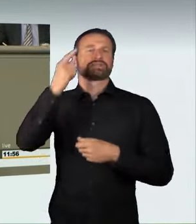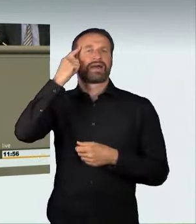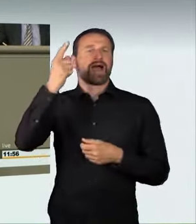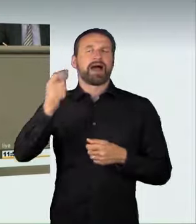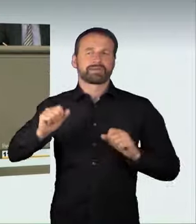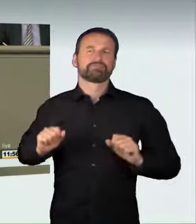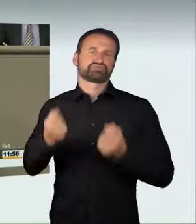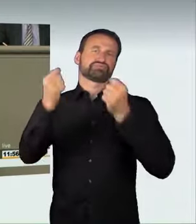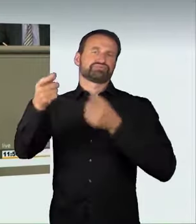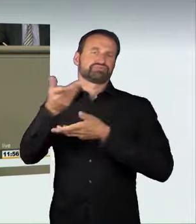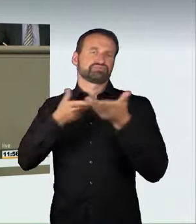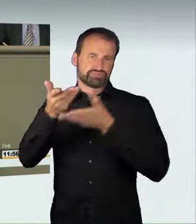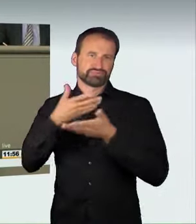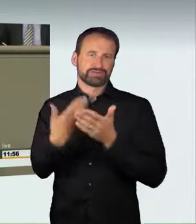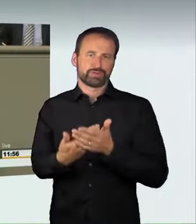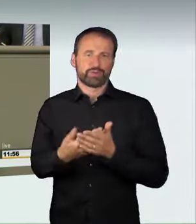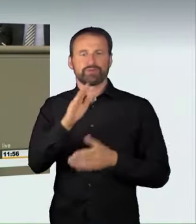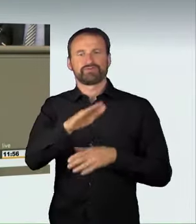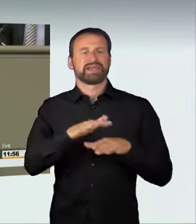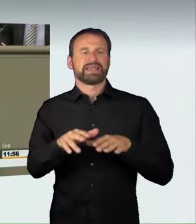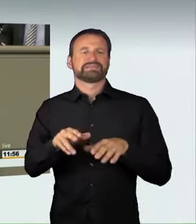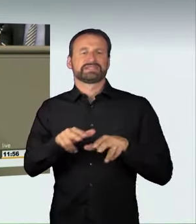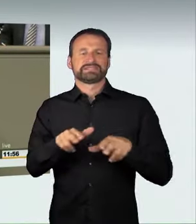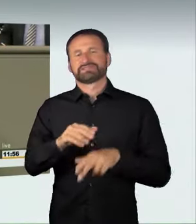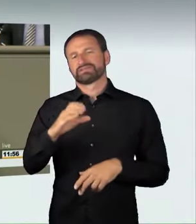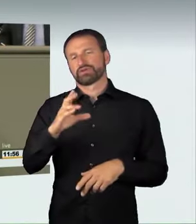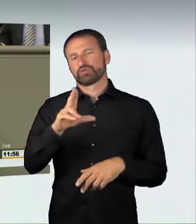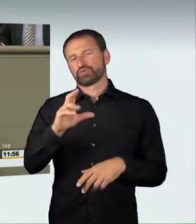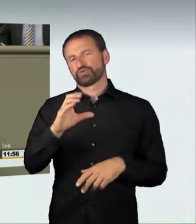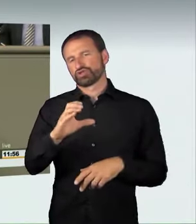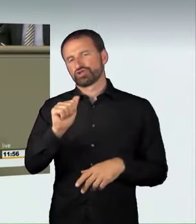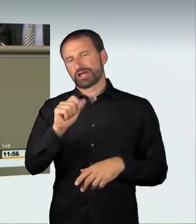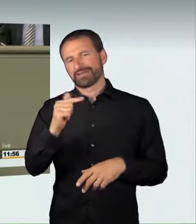Was machen wir konkret? Zukünftig wird es strafbar sein,